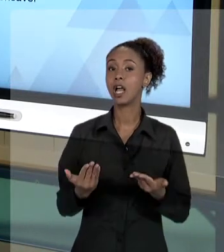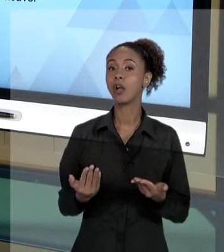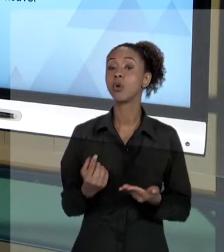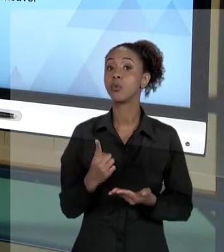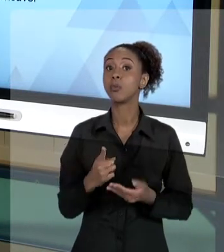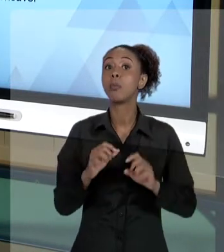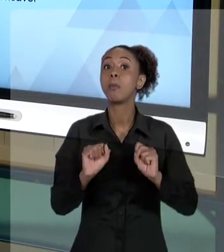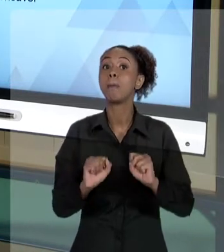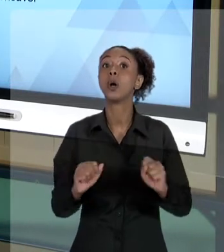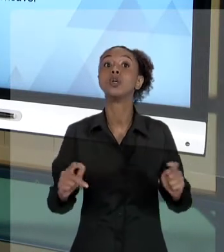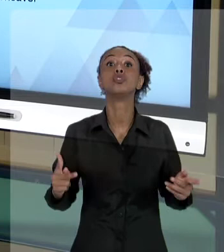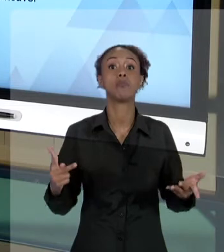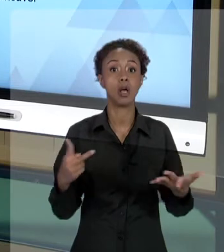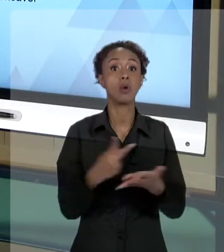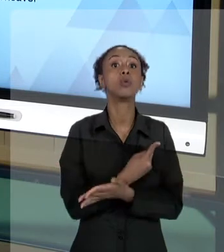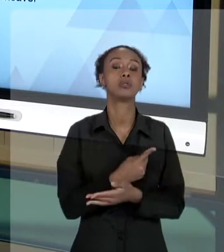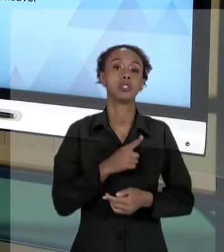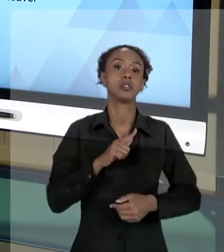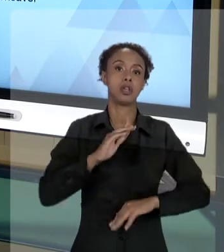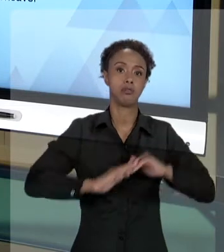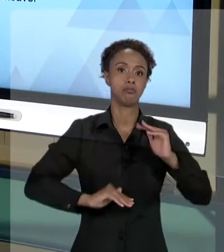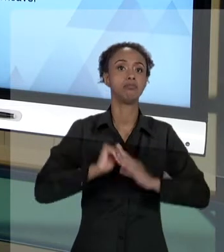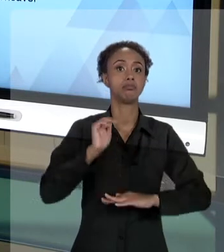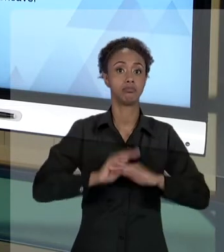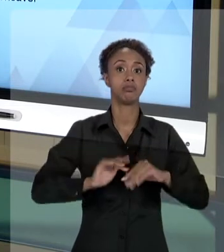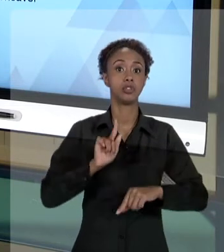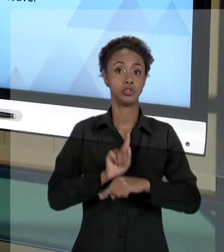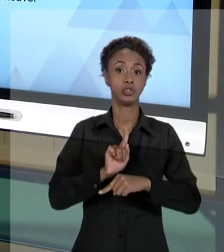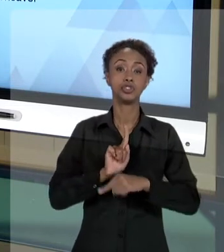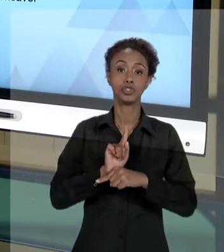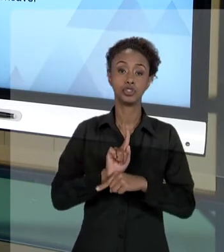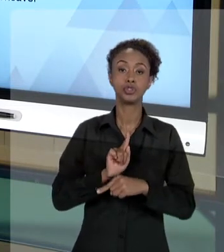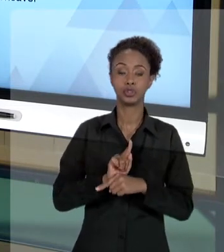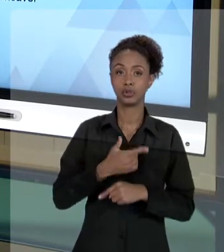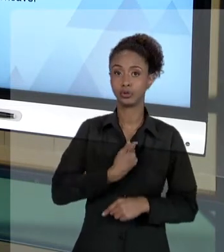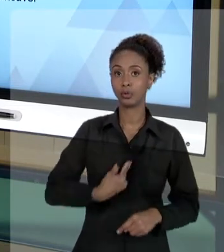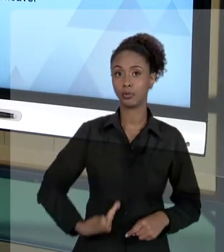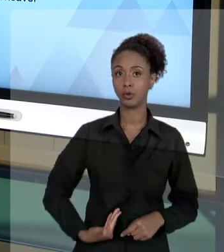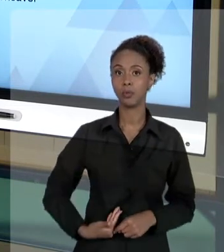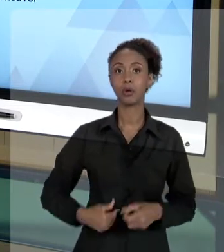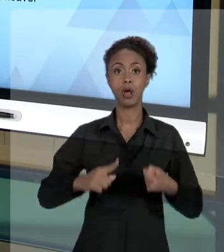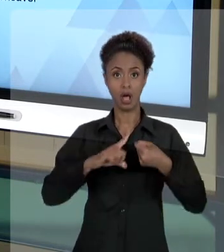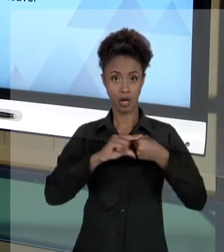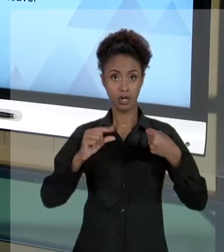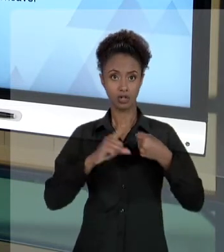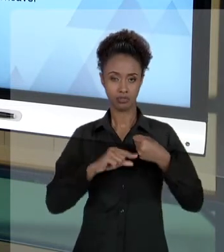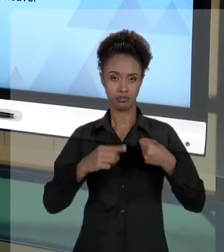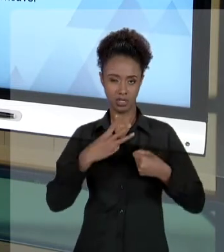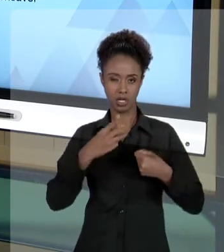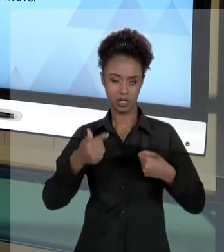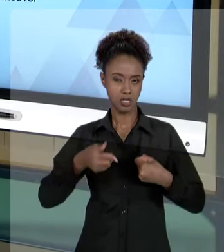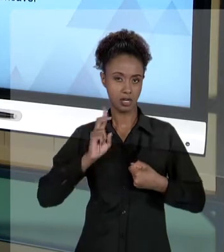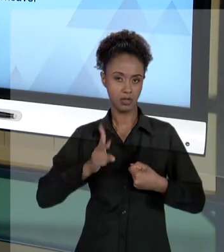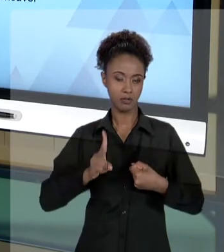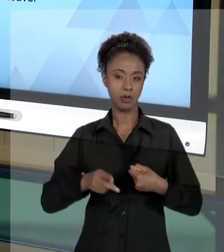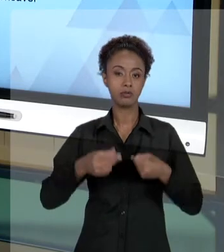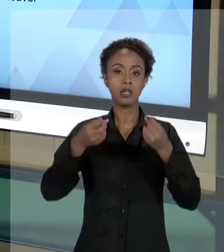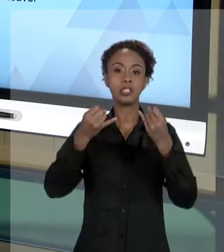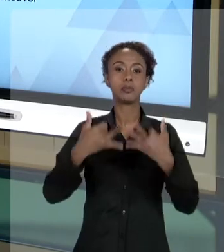GESTOR PÚBLICO, QUE DIZ RESPEITO À PRÓPRIA CONSTITUIÇÃO, ARTIGO 37, QUANDO ELA DESENVOLVE O ASSUNTO, ELA FALA NO PARÁGRAFO SEXTO: